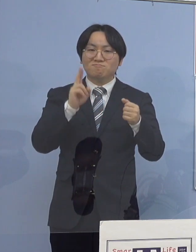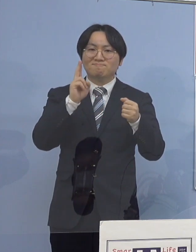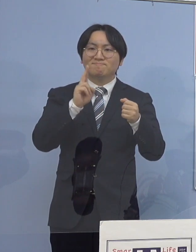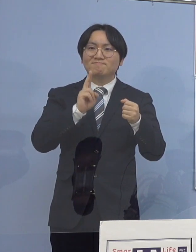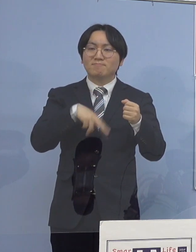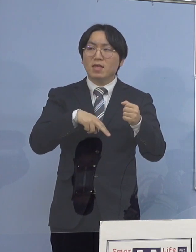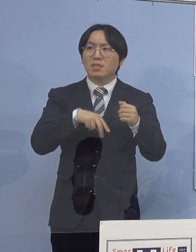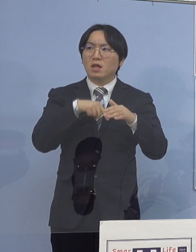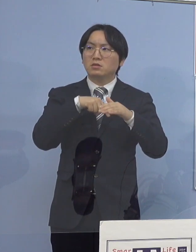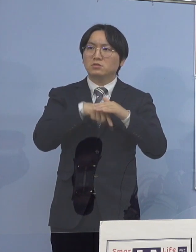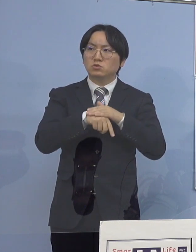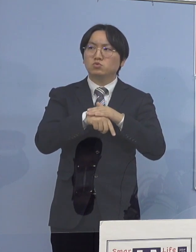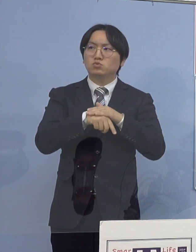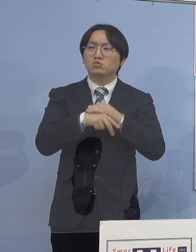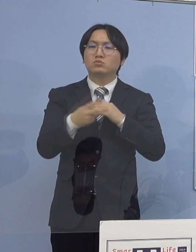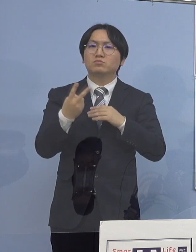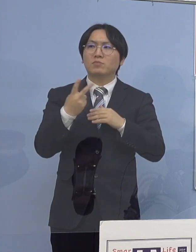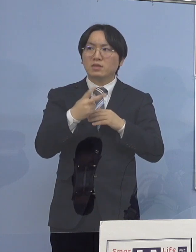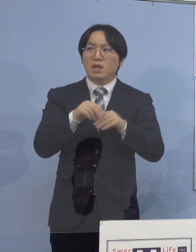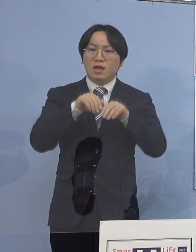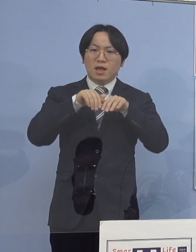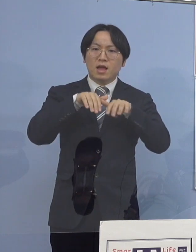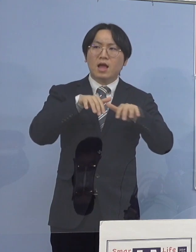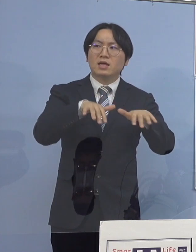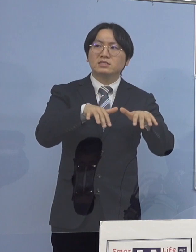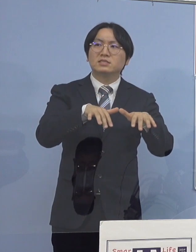これも同じように 原因を分かれば教えて下さい